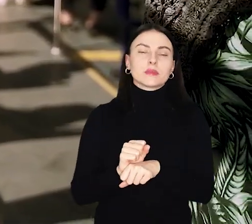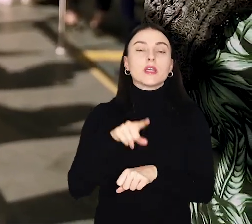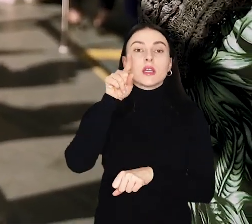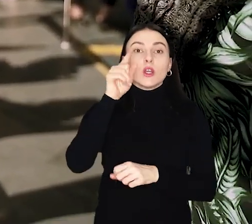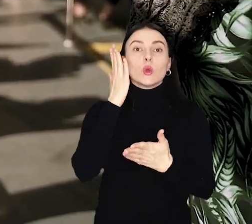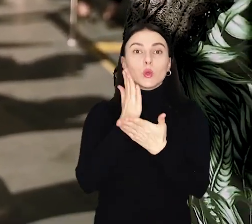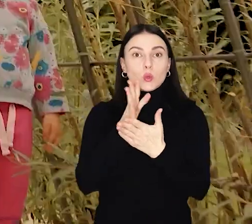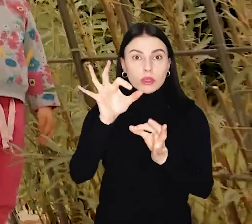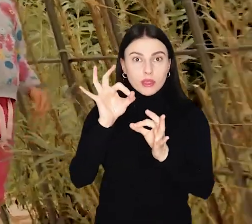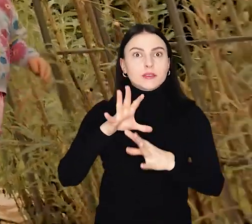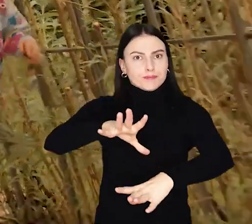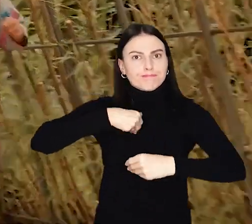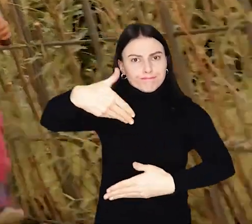Ruszył nabór do kolejnej edycji!